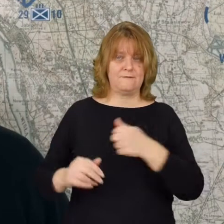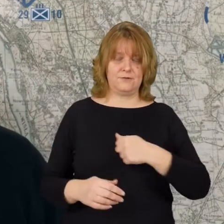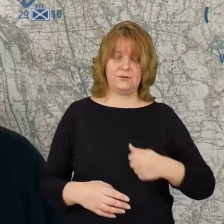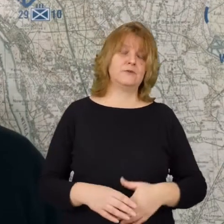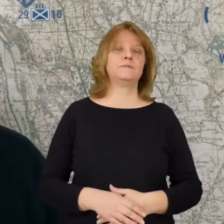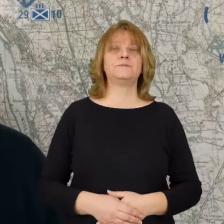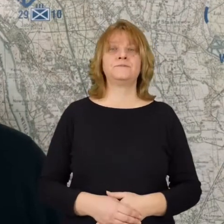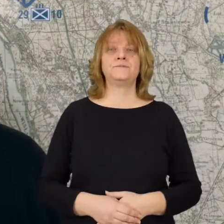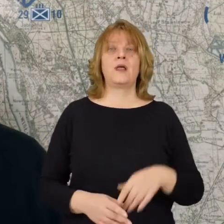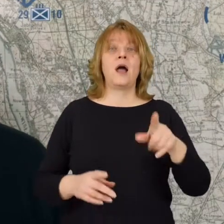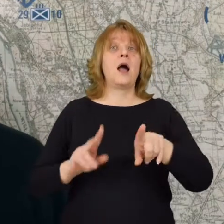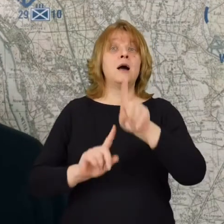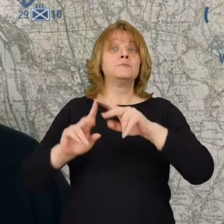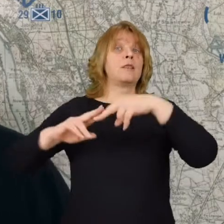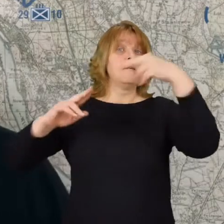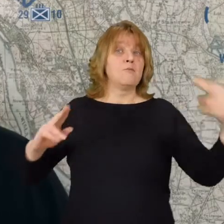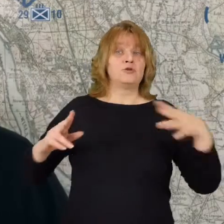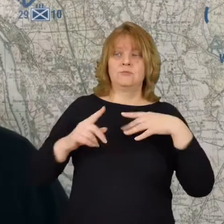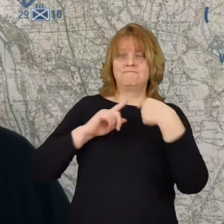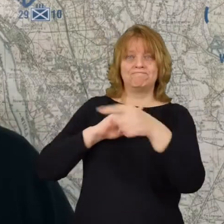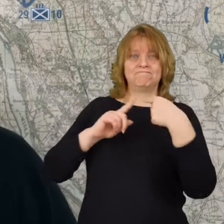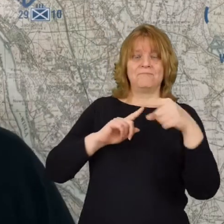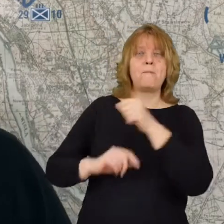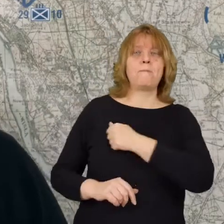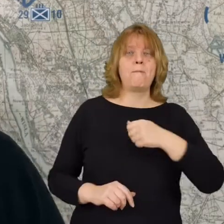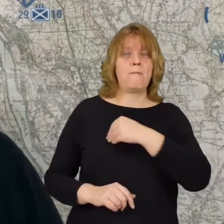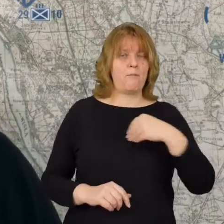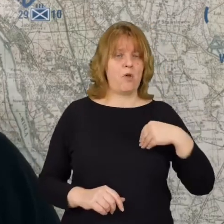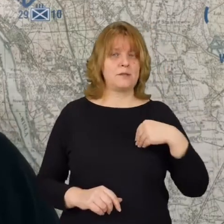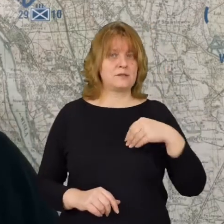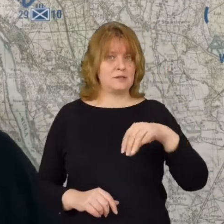Na to przedmoście zostało skierowane polskie dywizje